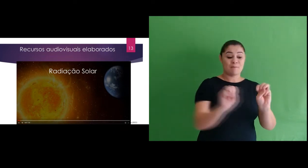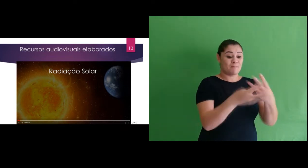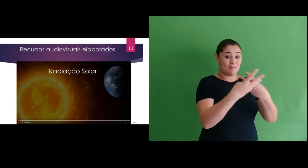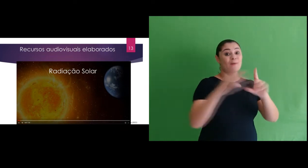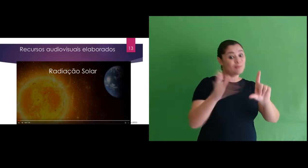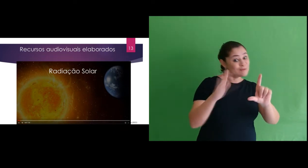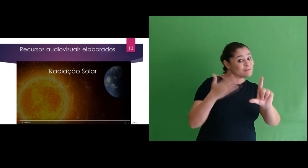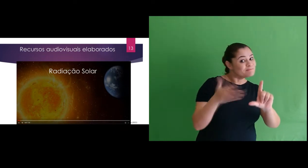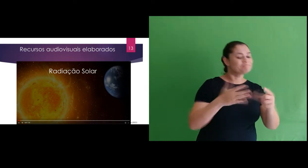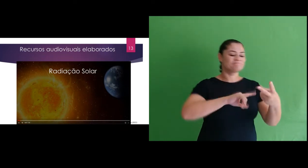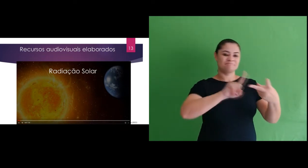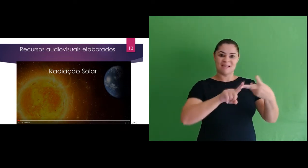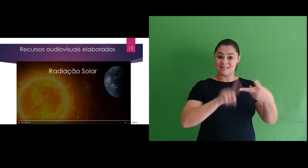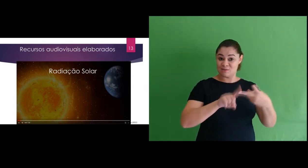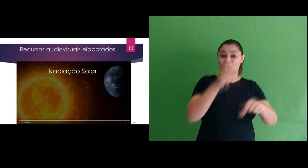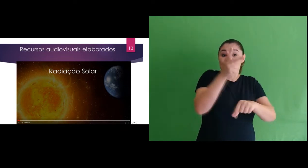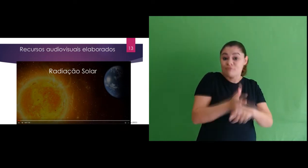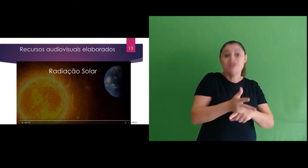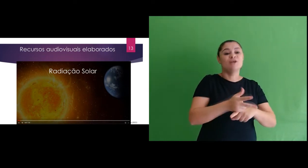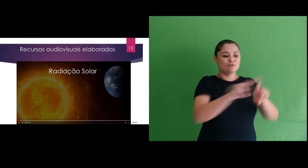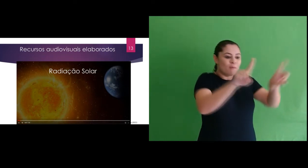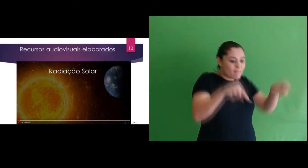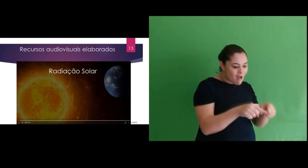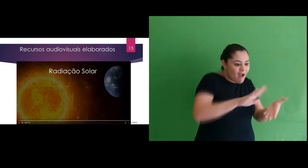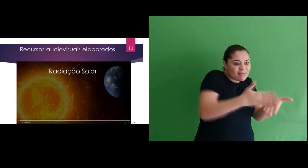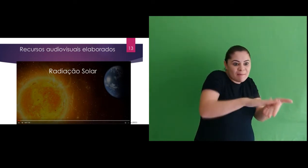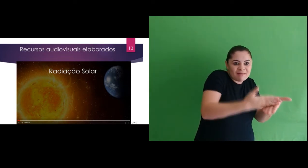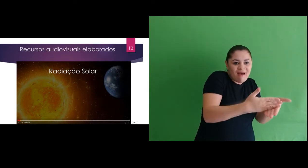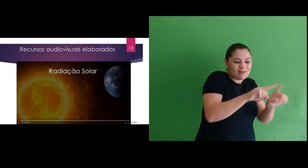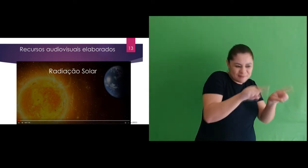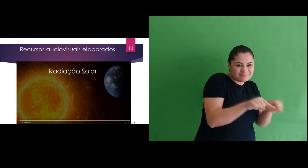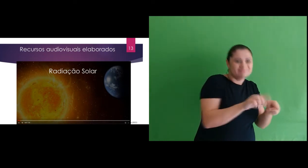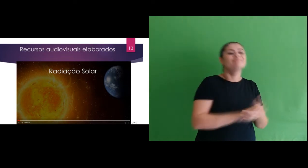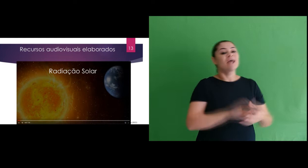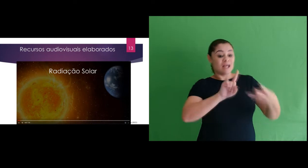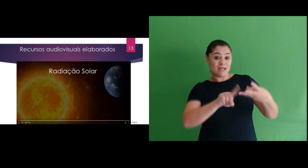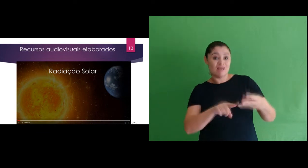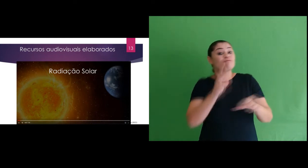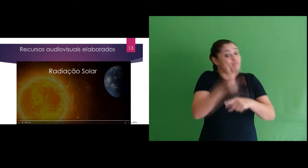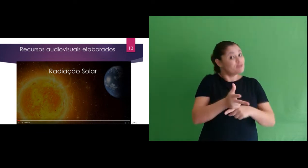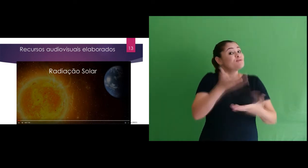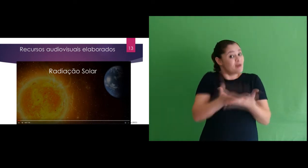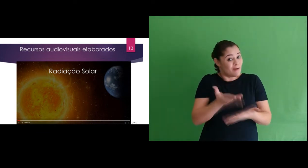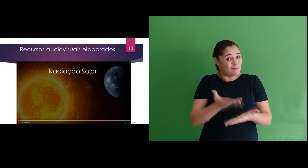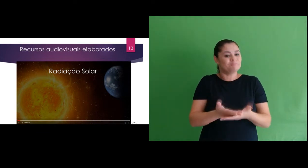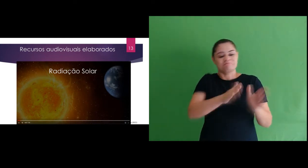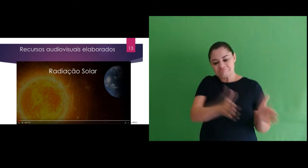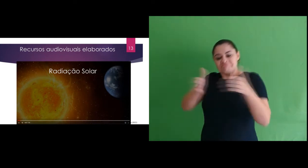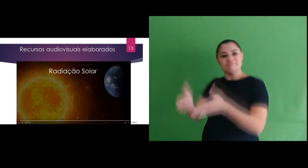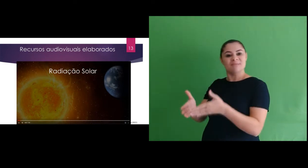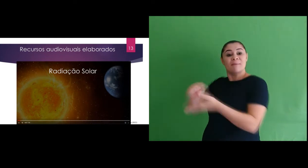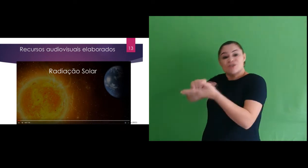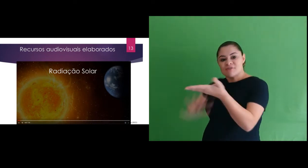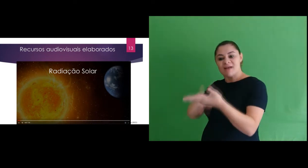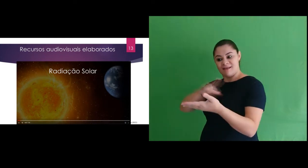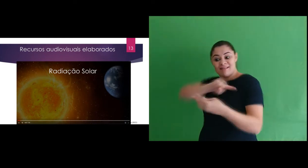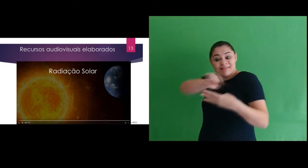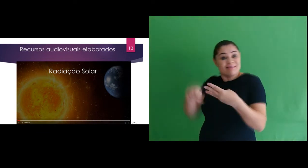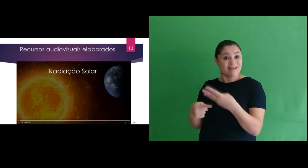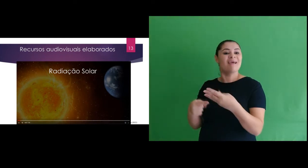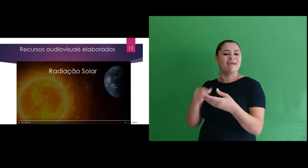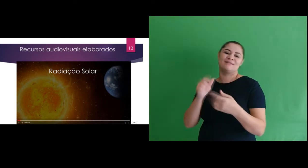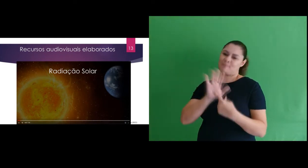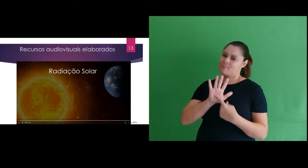foram apresentações gráficas (slides), vídeos interpretados e videoaulas. E para as atividades